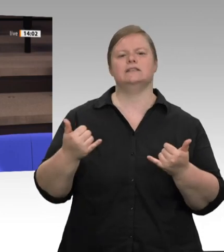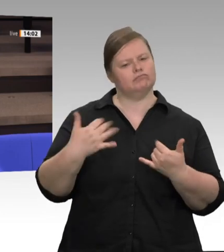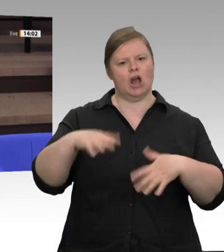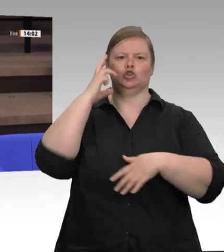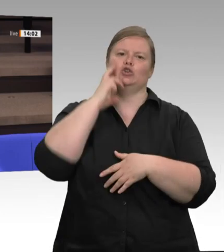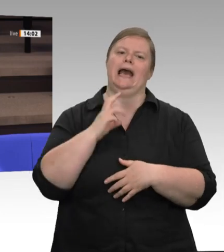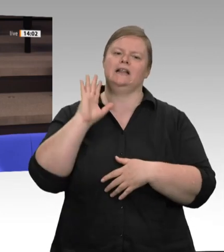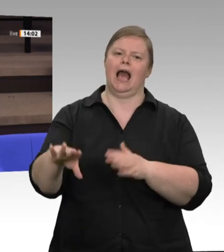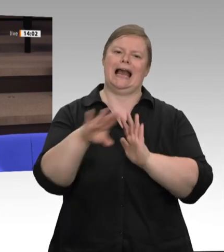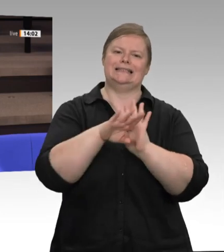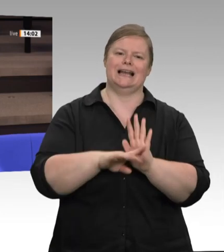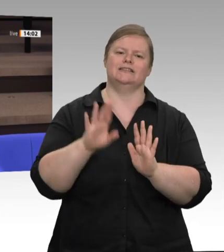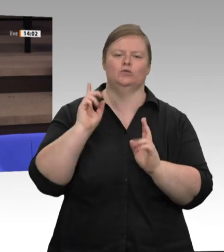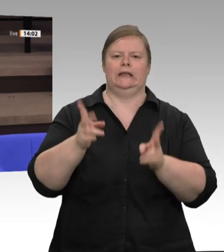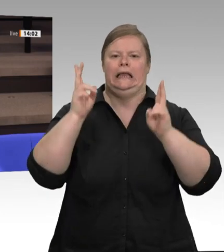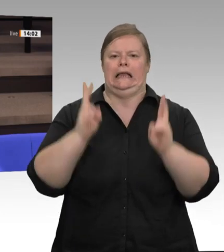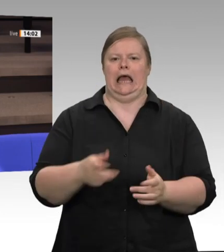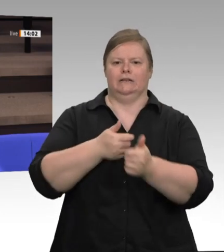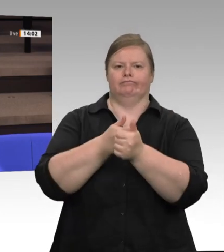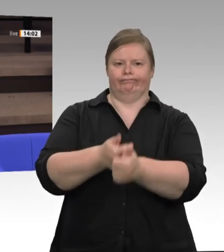denn vor dem 30. Juni in NRW verfahren?